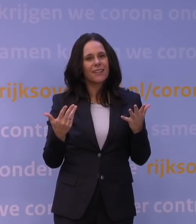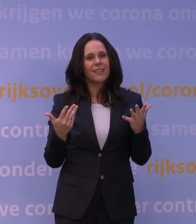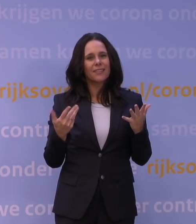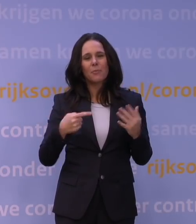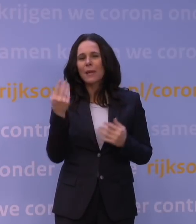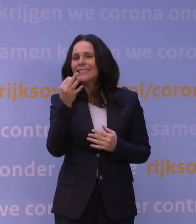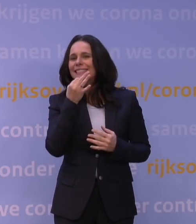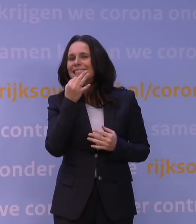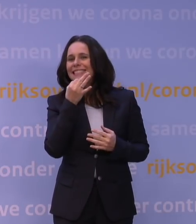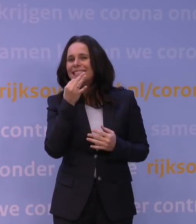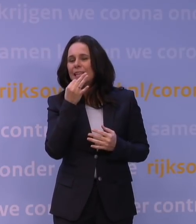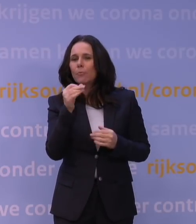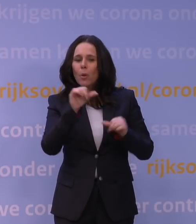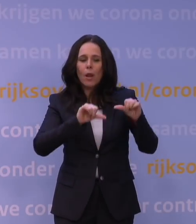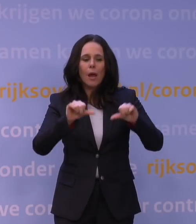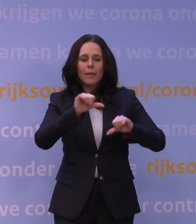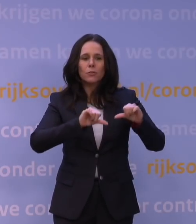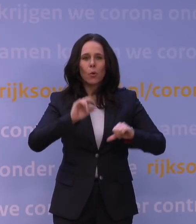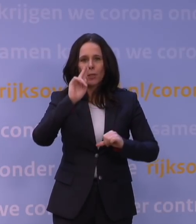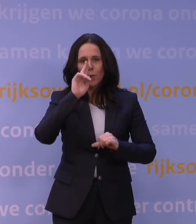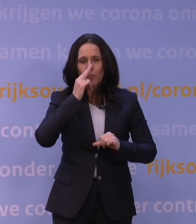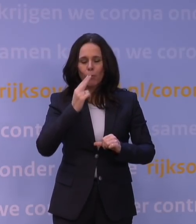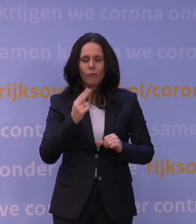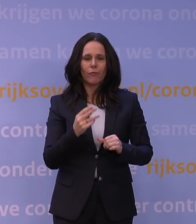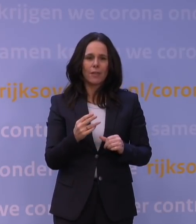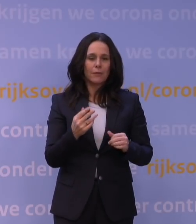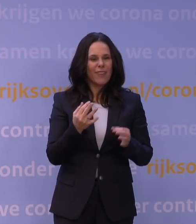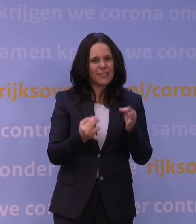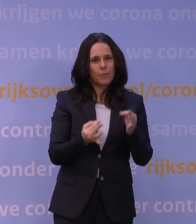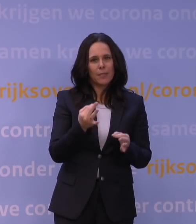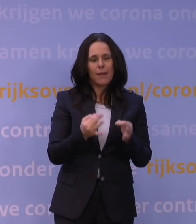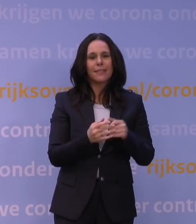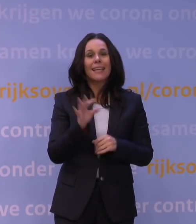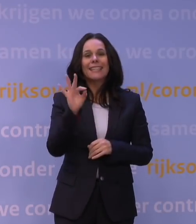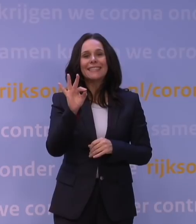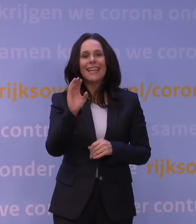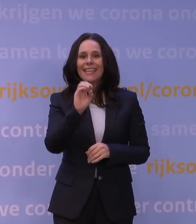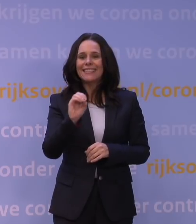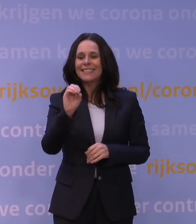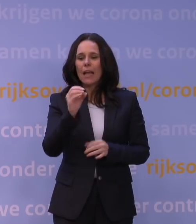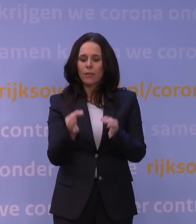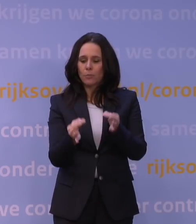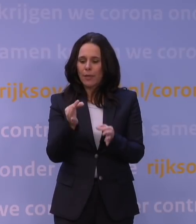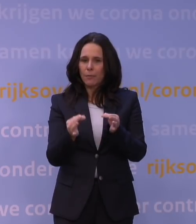de simpelste laboratoriumproeven oplevert, experimenten. T-celexperimenten zijn veel complexer, nemen meer tijd,